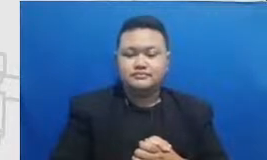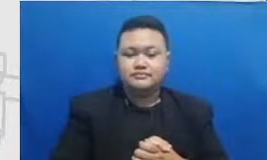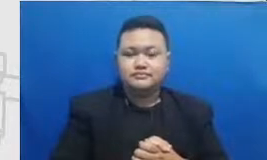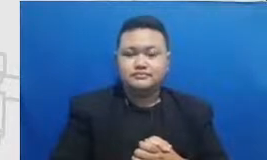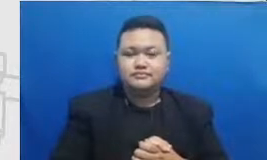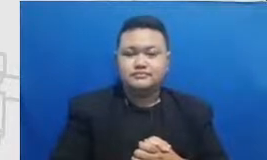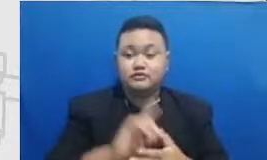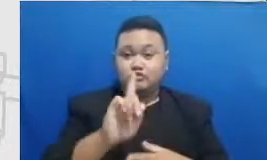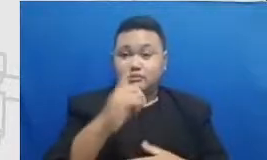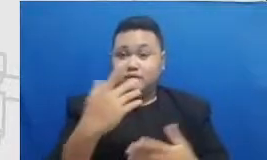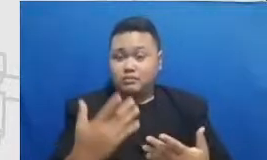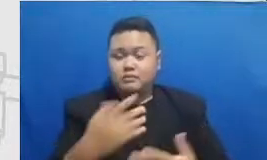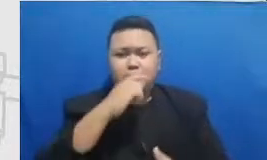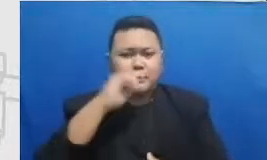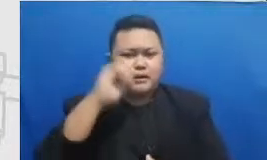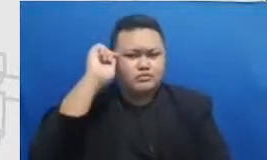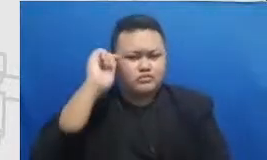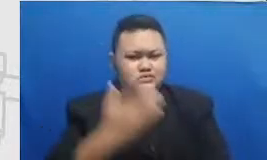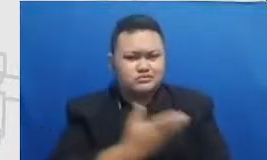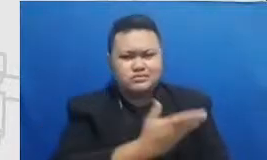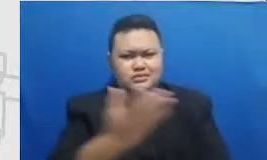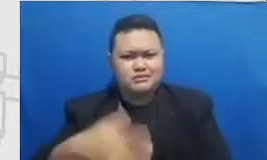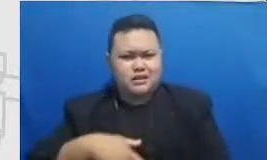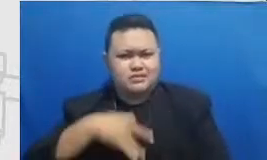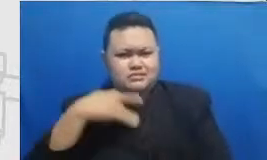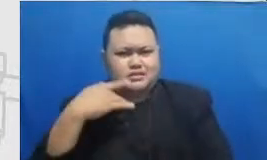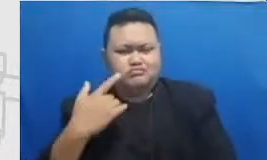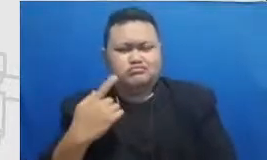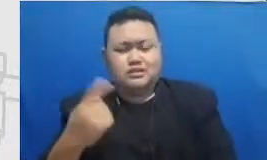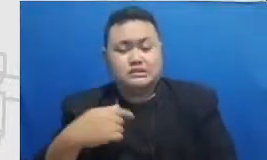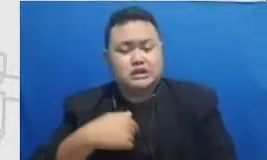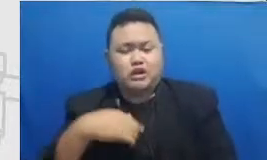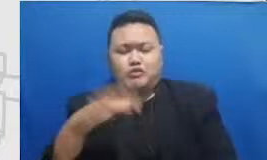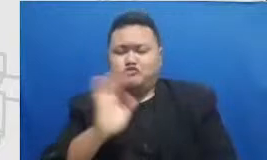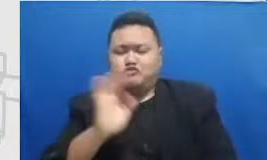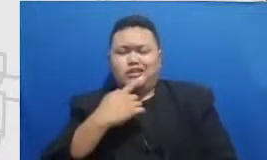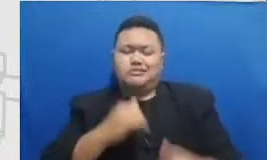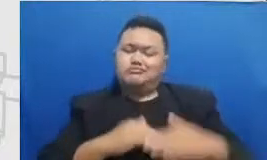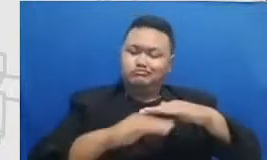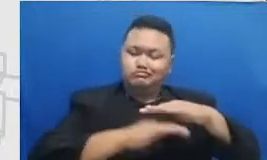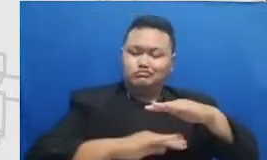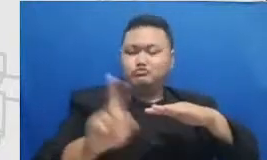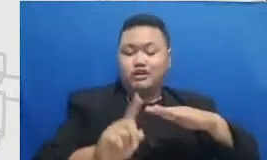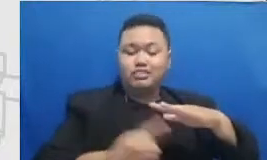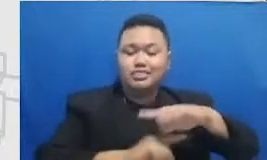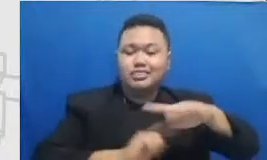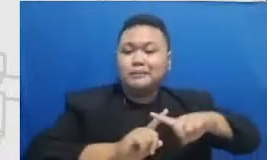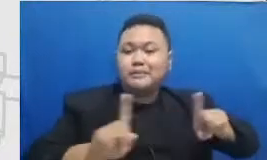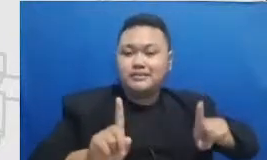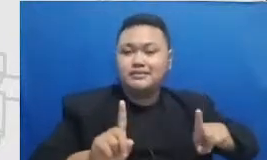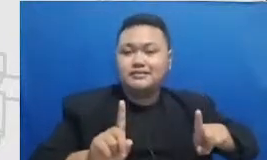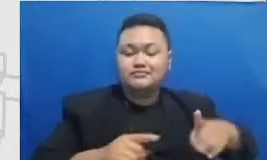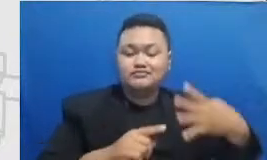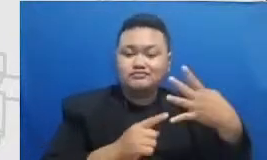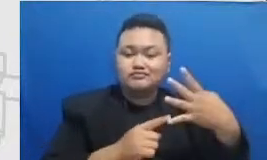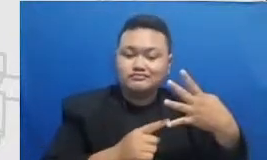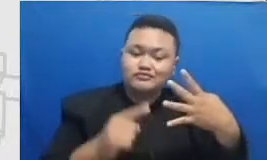sekarang berarti sudah bukan es lagi saya sekarang sudah saya sudah a-oh saya sekarang bukan sudah